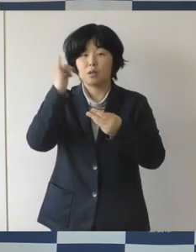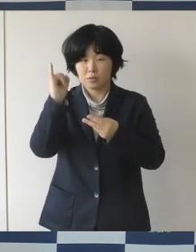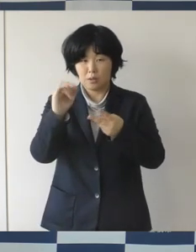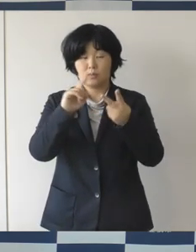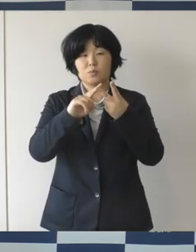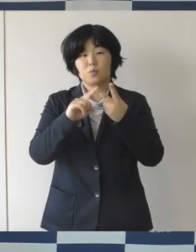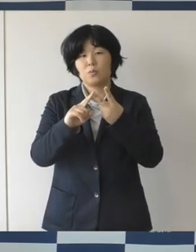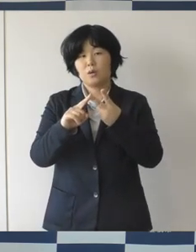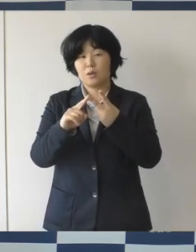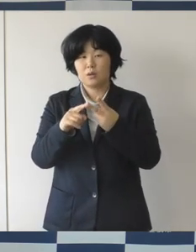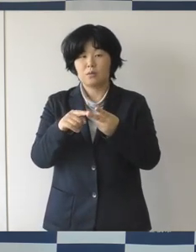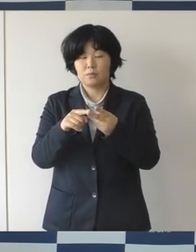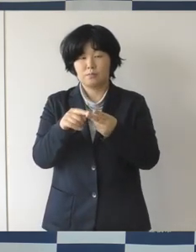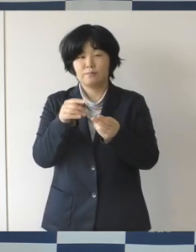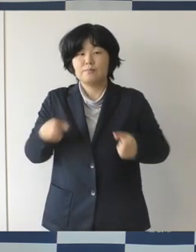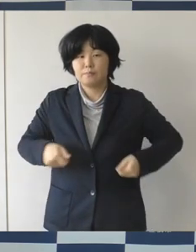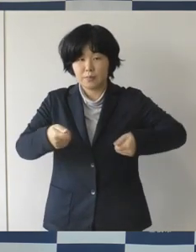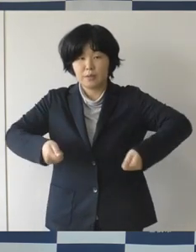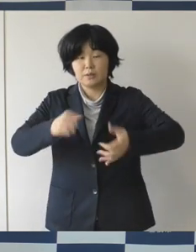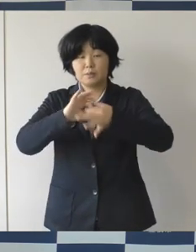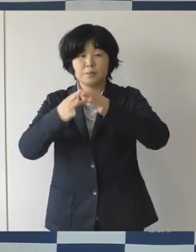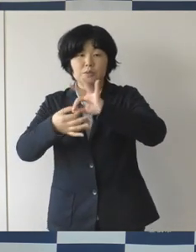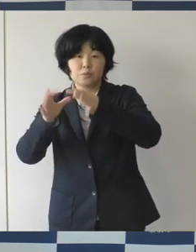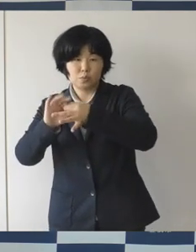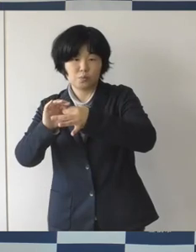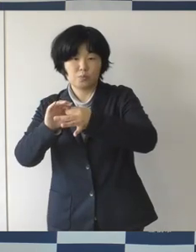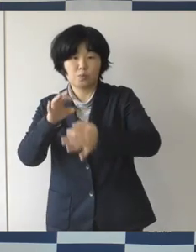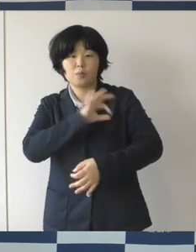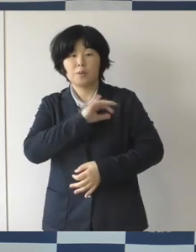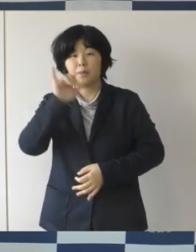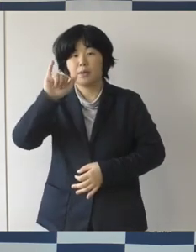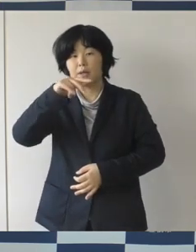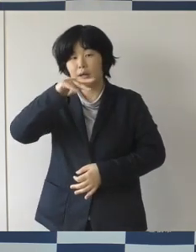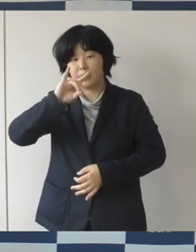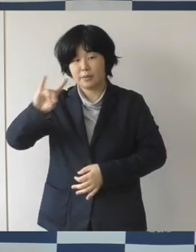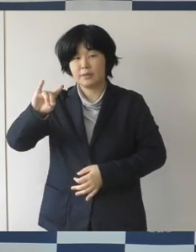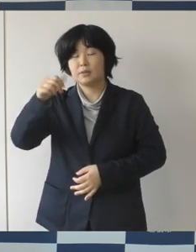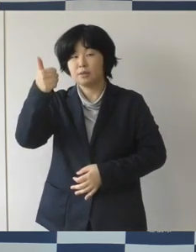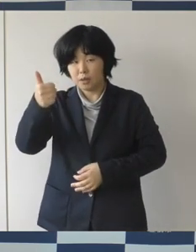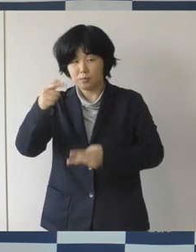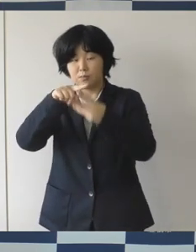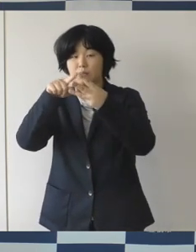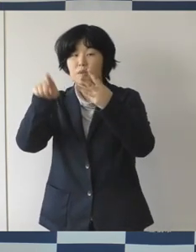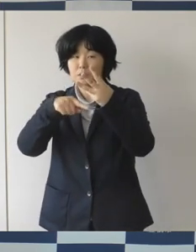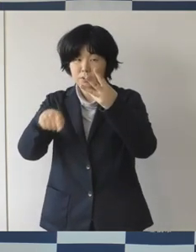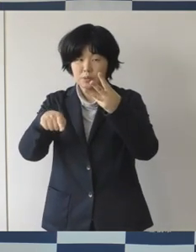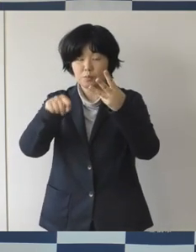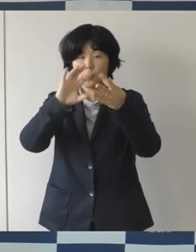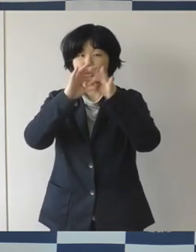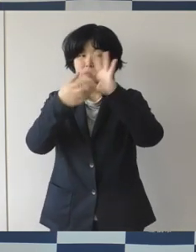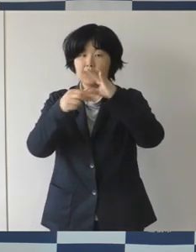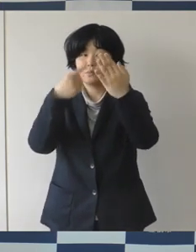このみなさん方本市ゆかりの選手もですね、 出場が有力視されているということでありますので